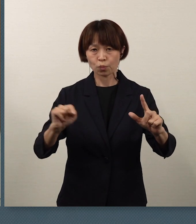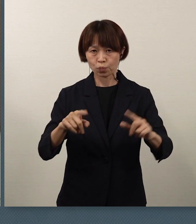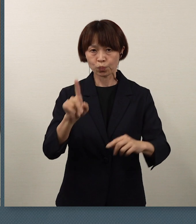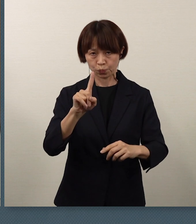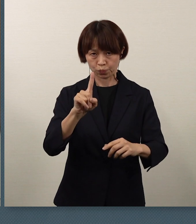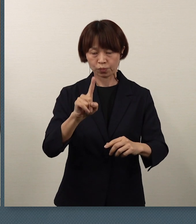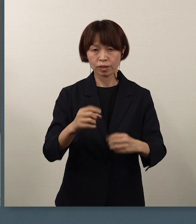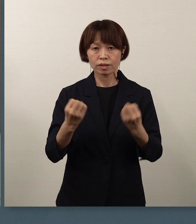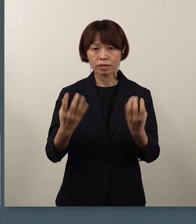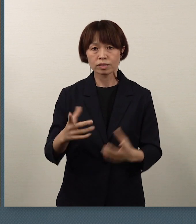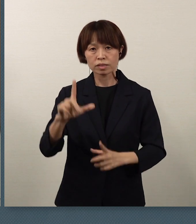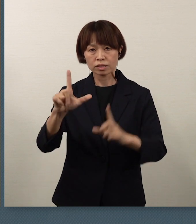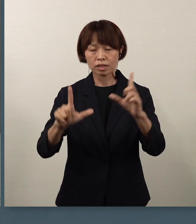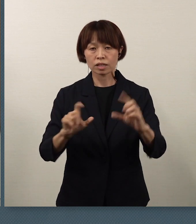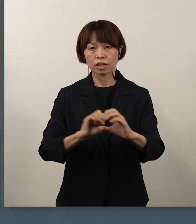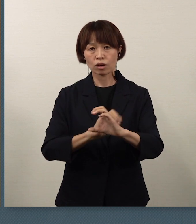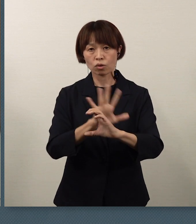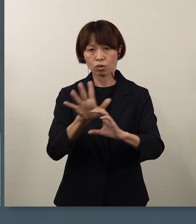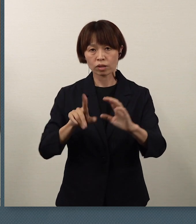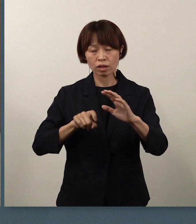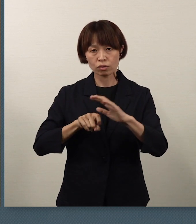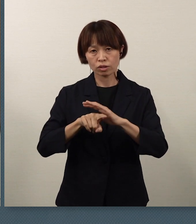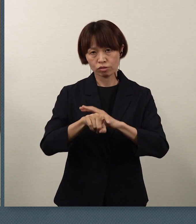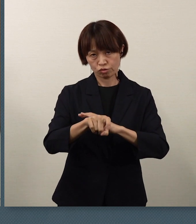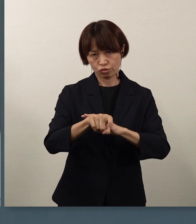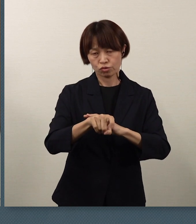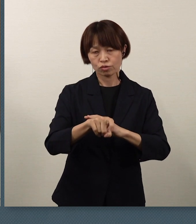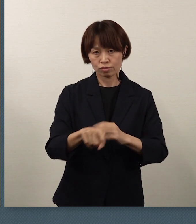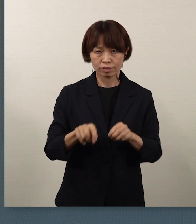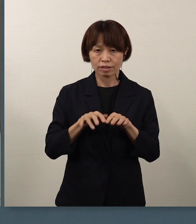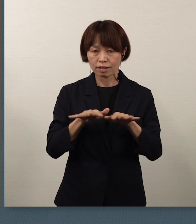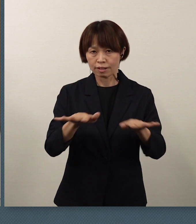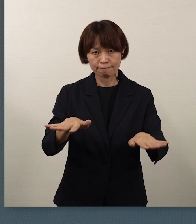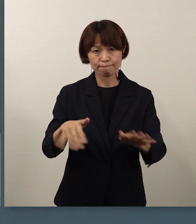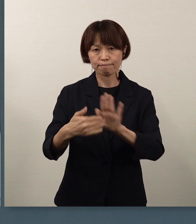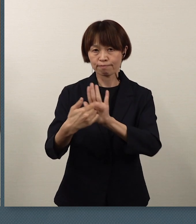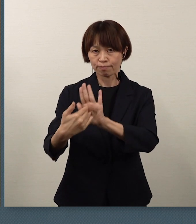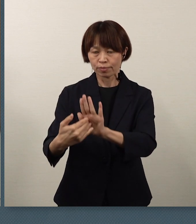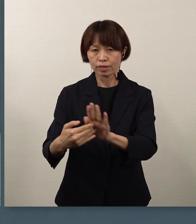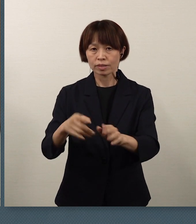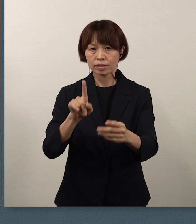新型コロナウイルス感染防止対策の一環としての、